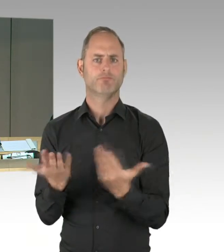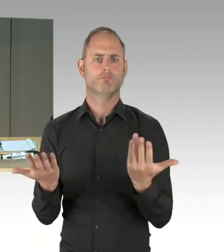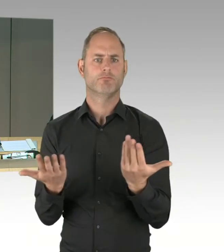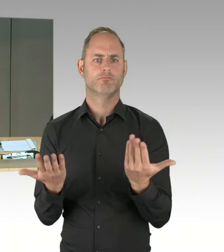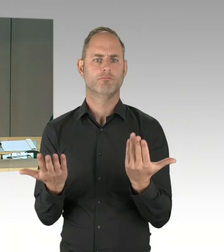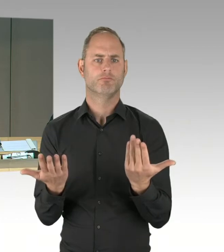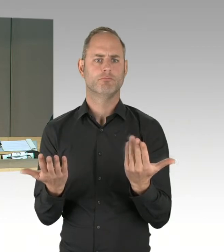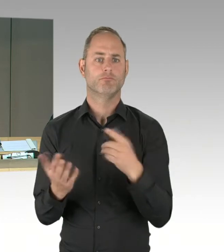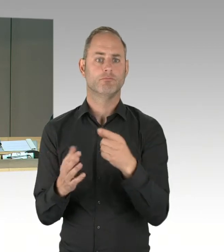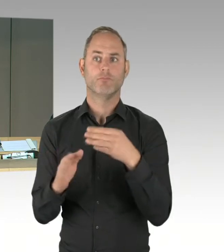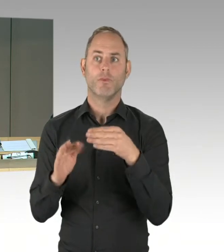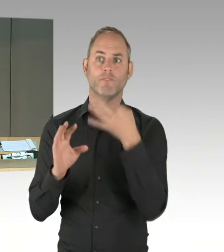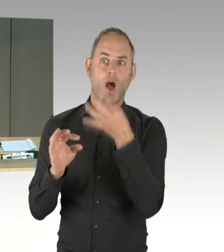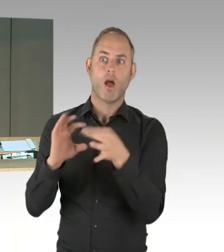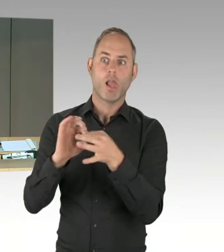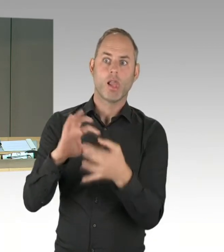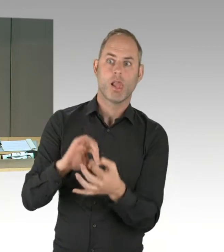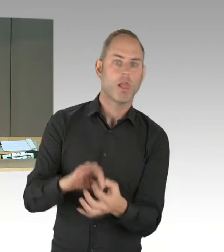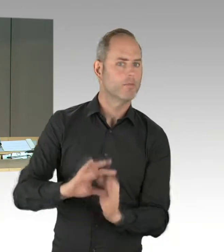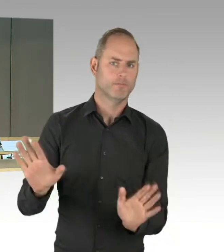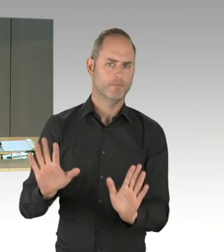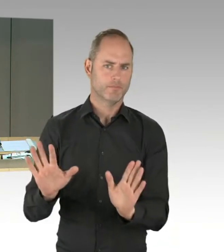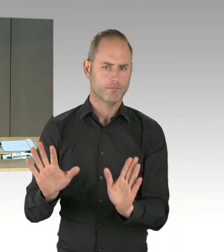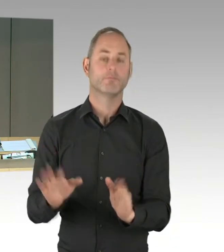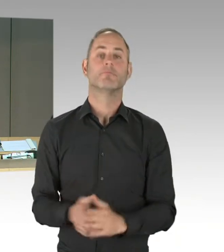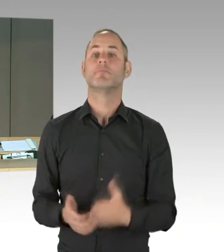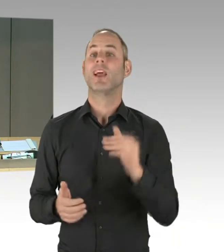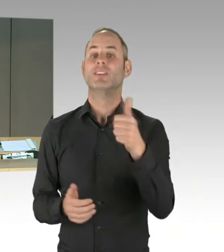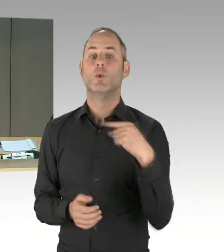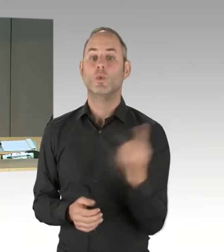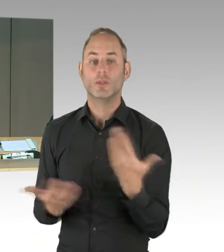Für die erste Frage rufe ich ein Mitglied der Fraktion der SPD auf und bitte an das Redepult zu treten,